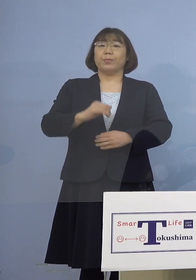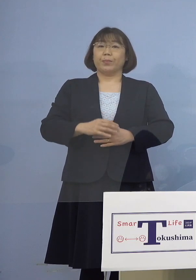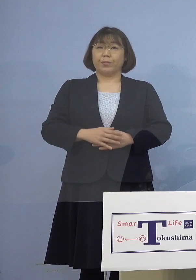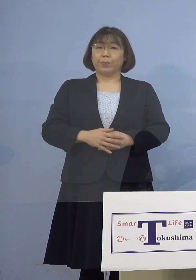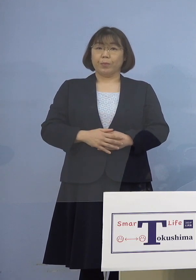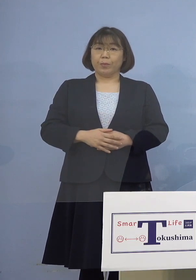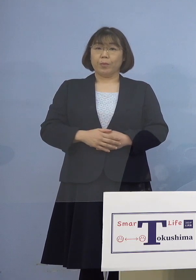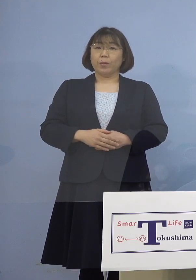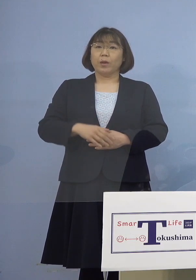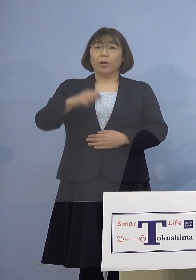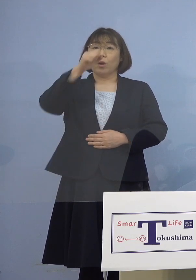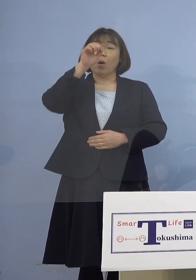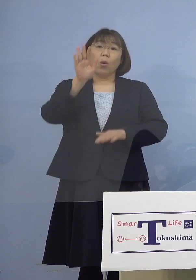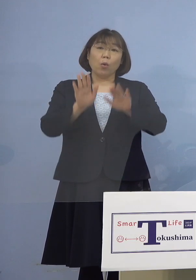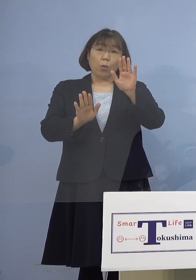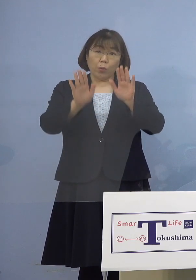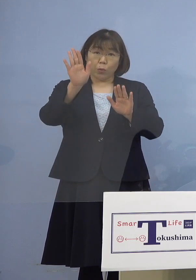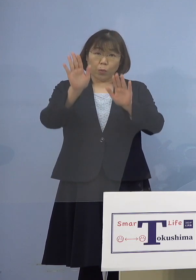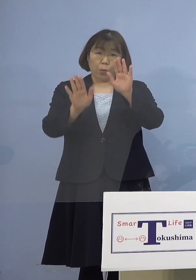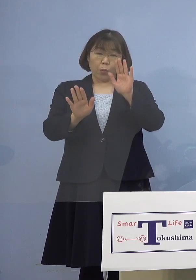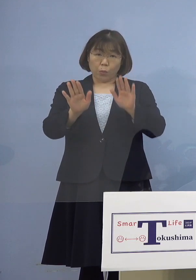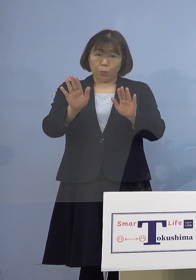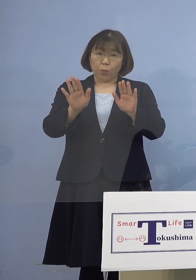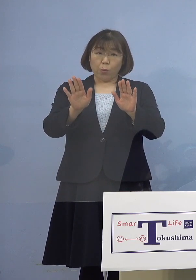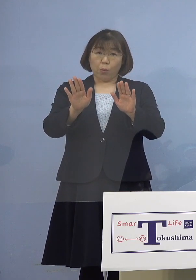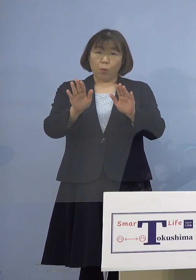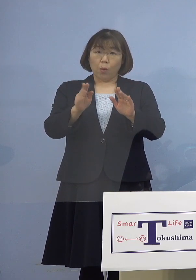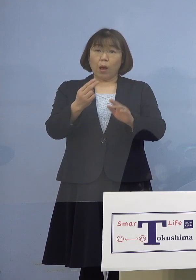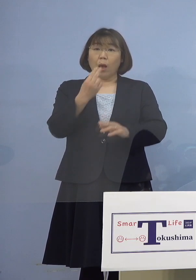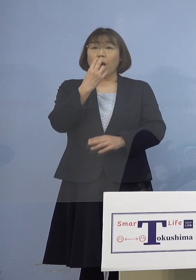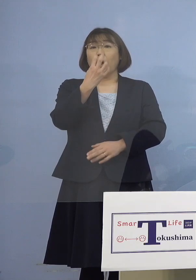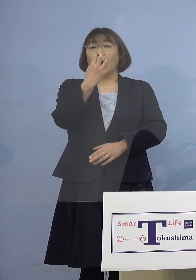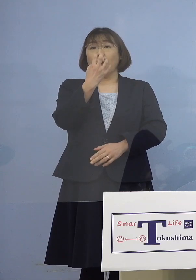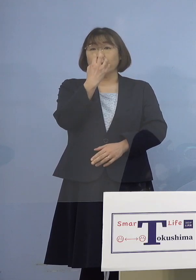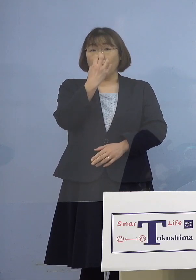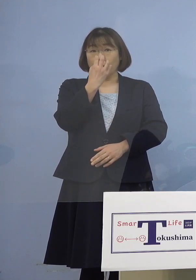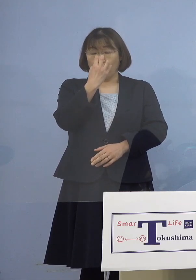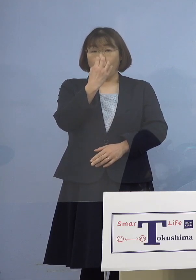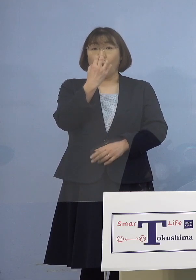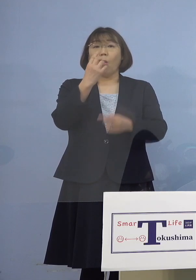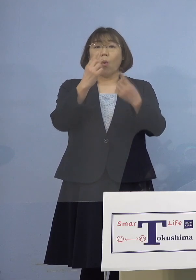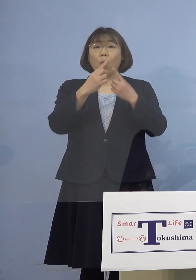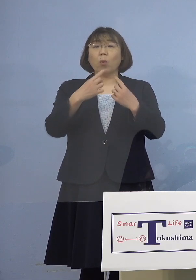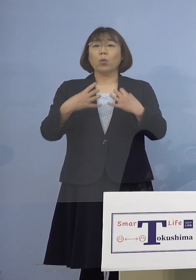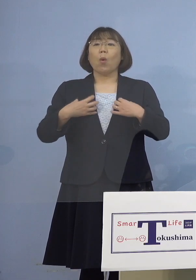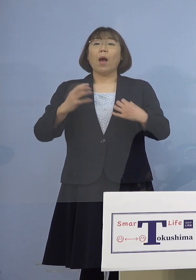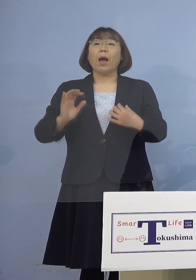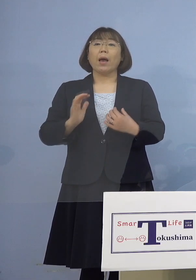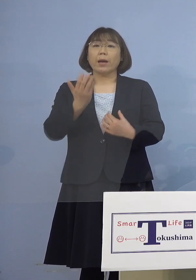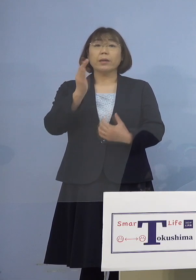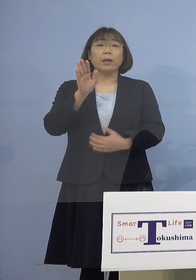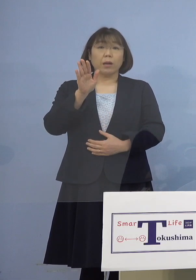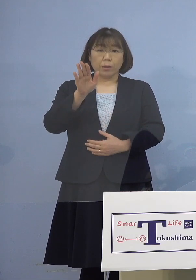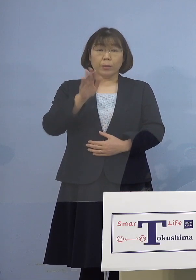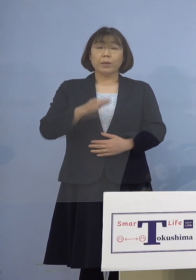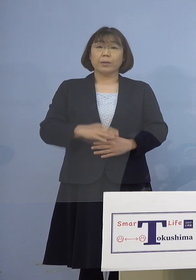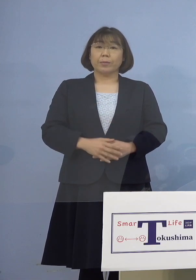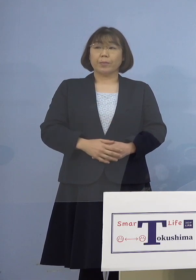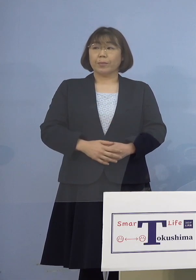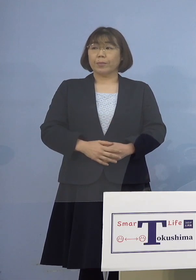その症状につきましては 酸素吸入と肺炎の所見がございます